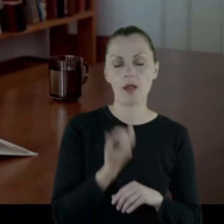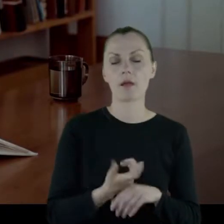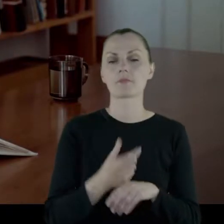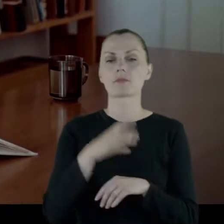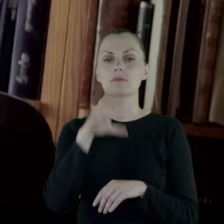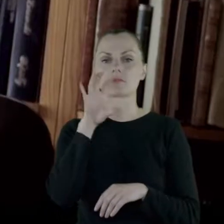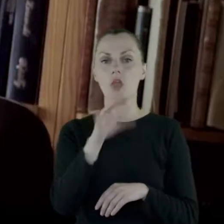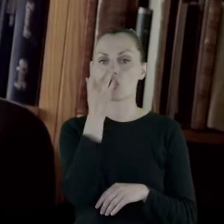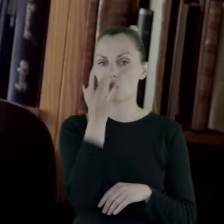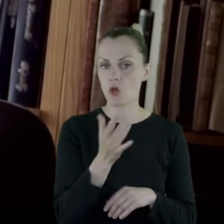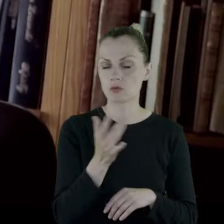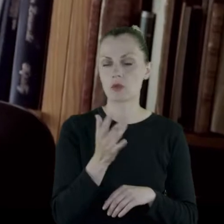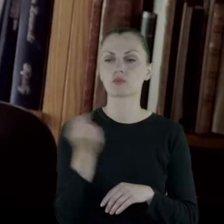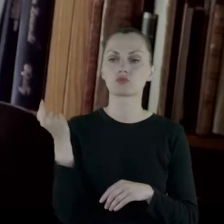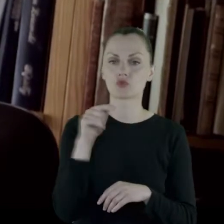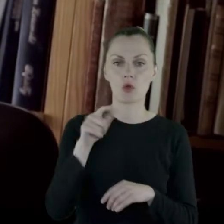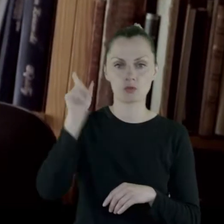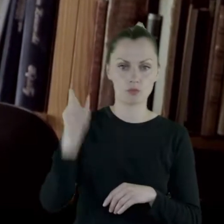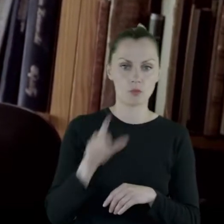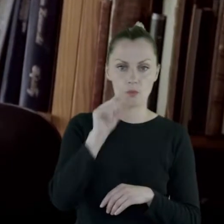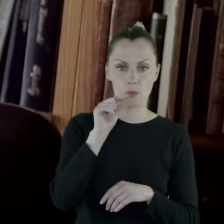Do Rosjanek przychodził pop.